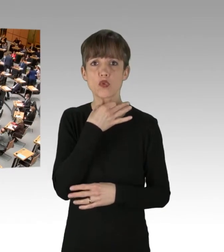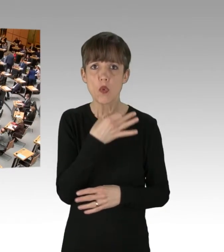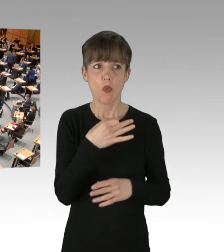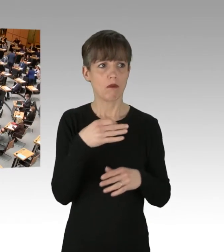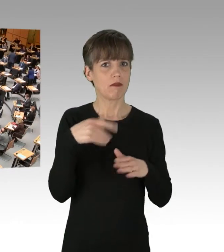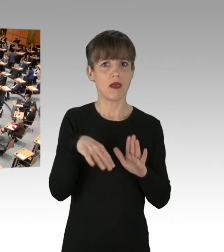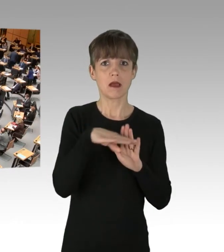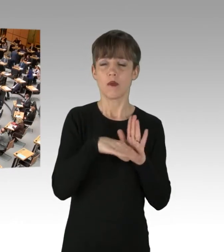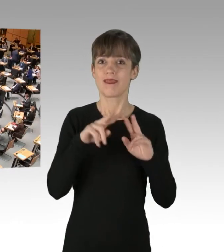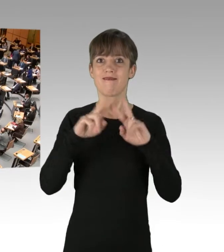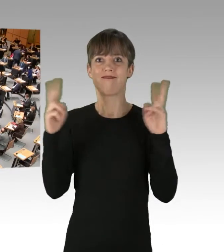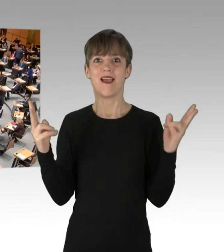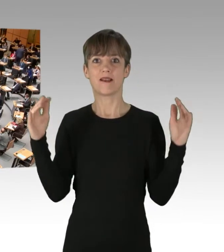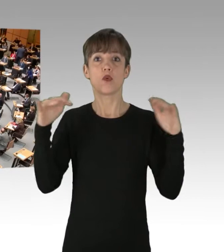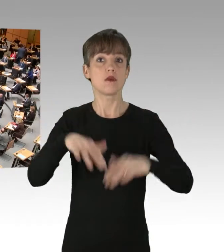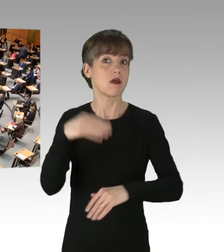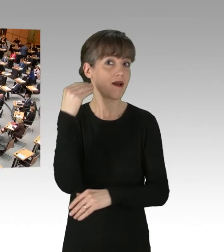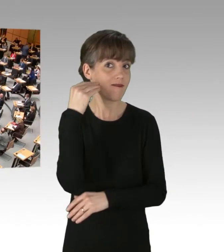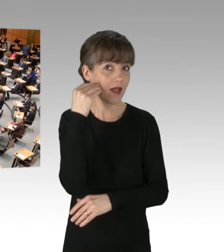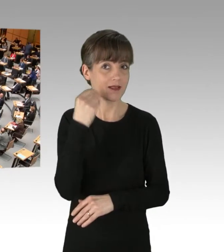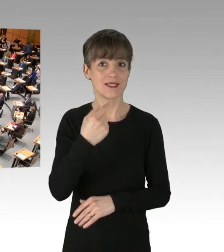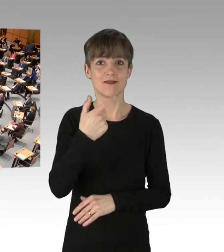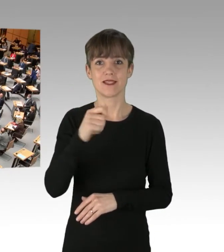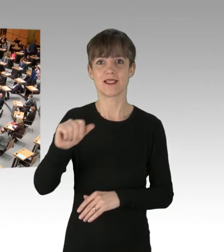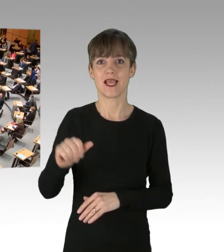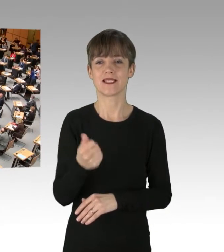Der Weltuntergang wird am 20.1.2035 eintreten.